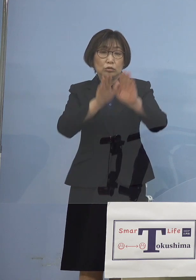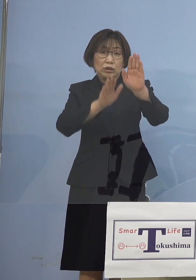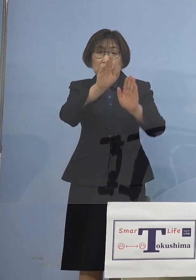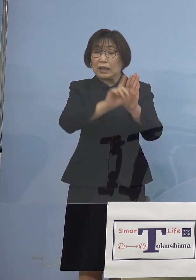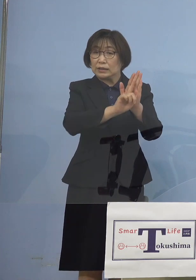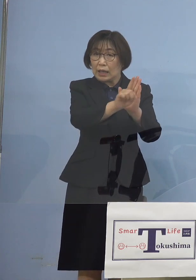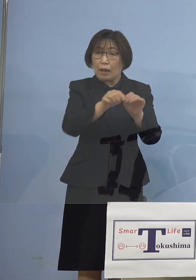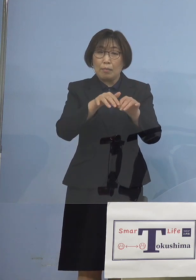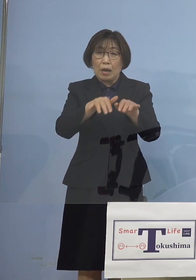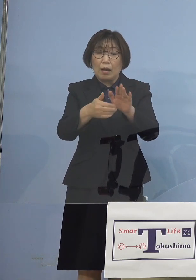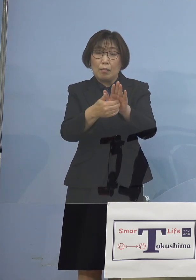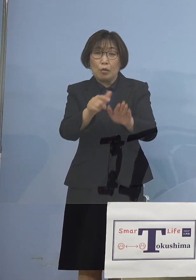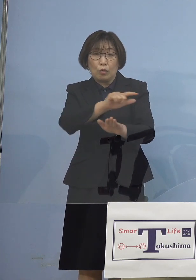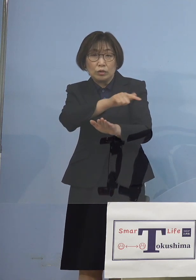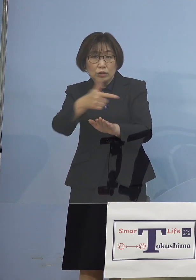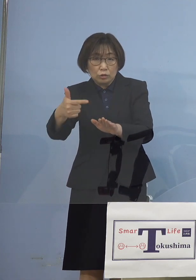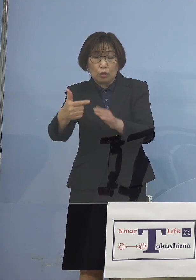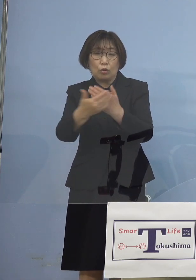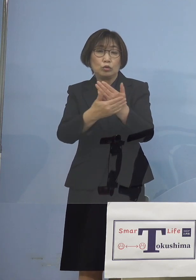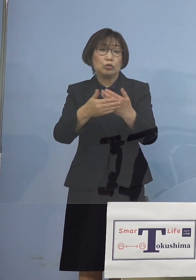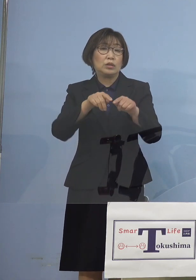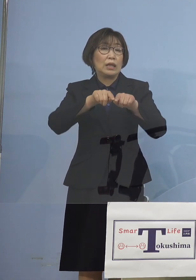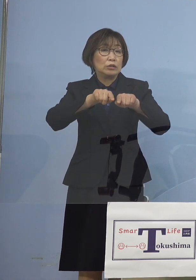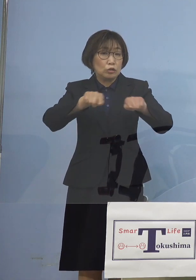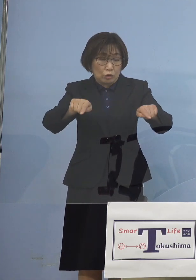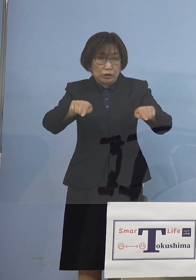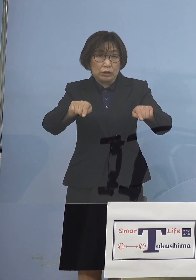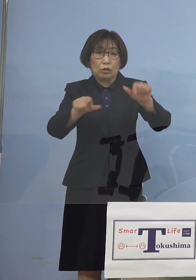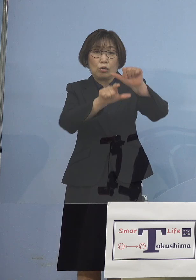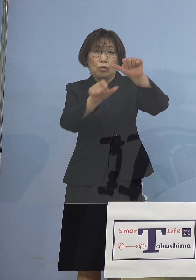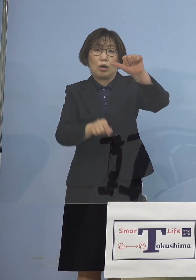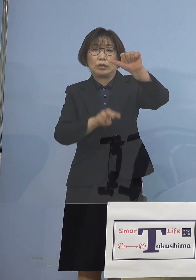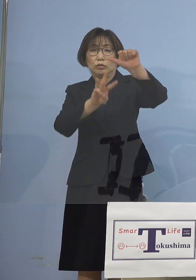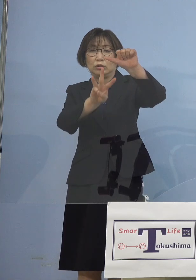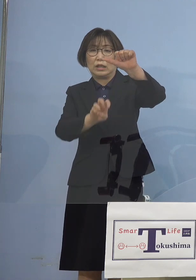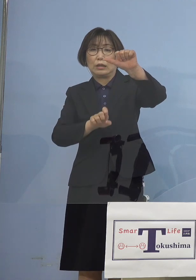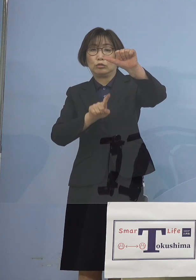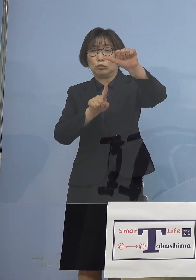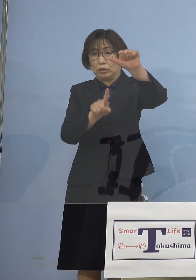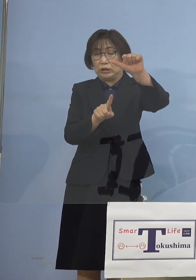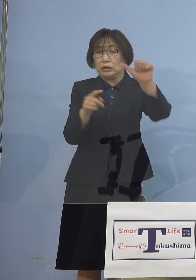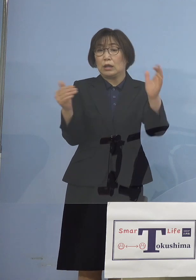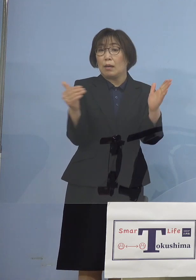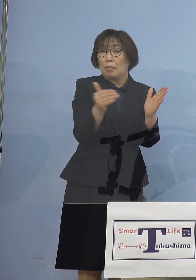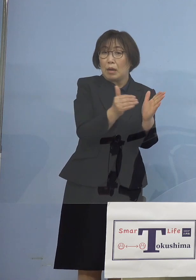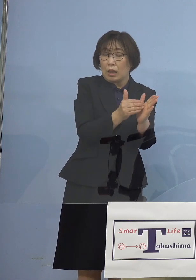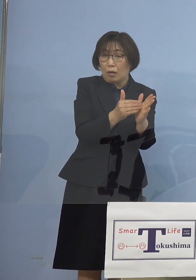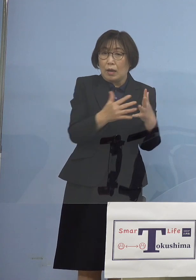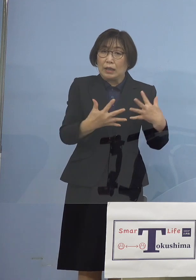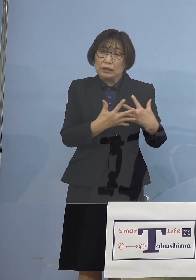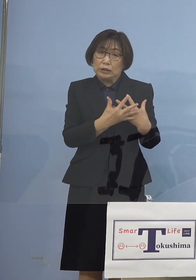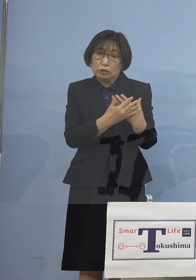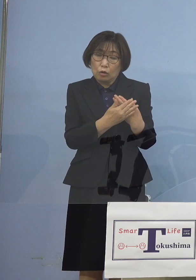その期限とされている 5月31日まで 緊張感をもって 臨戦態勢で臨む